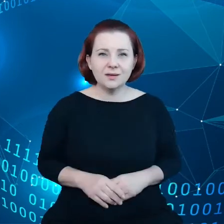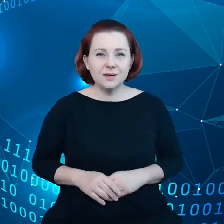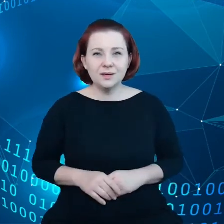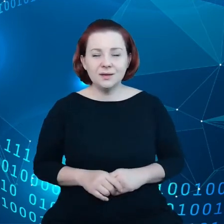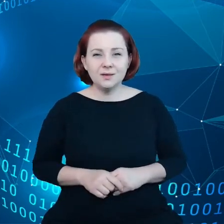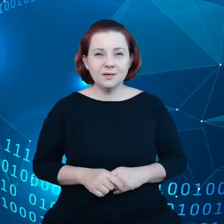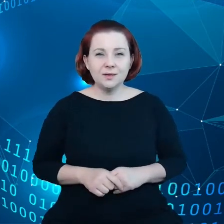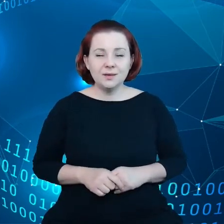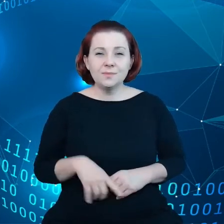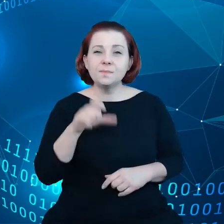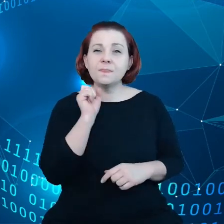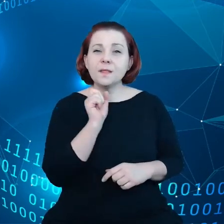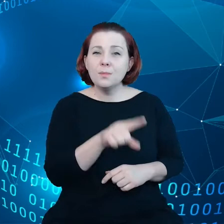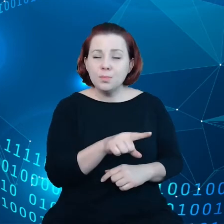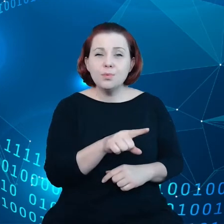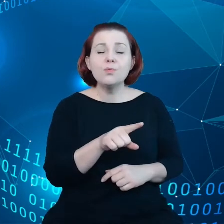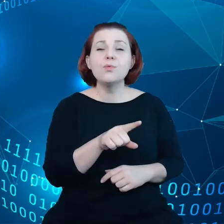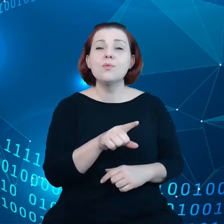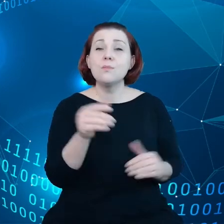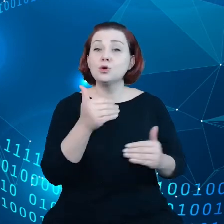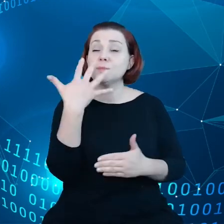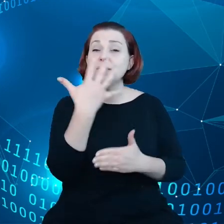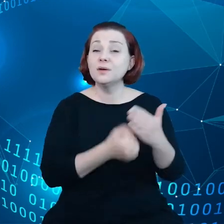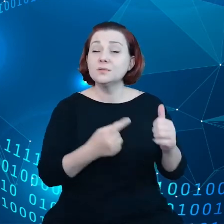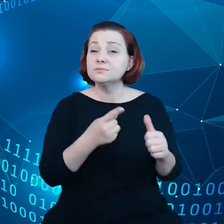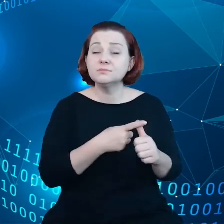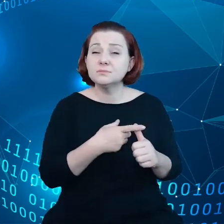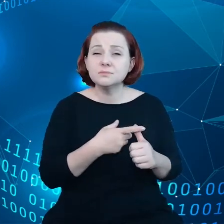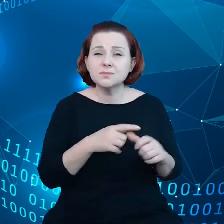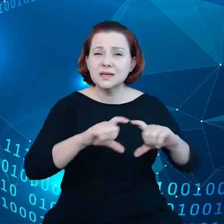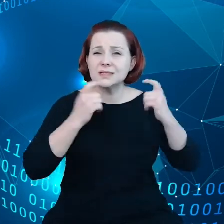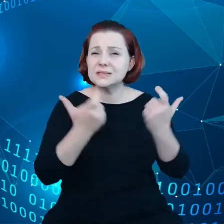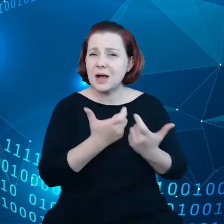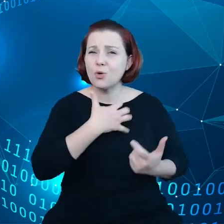mamy do dyspozycji, całość gospodarki danych opiewa na